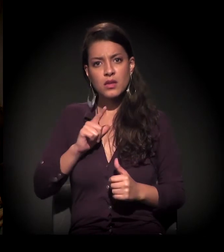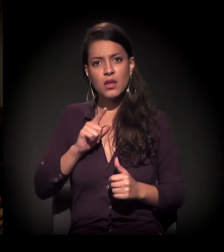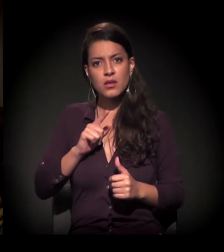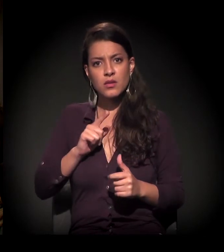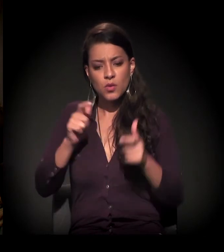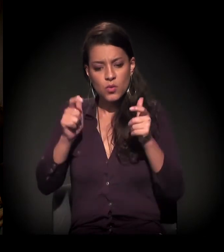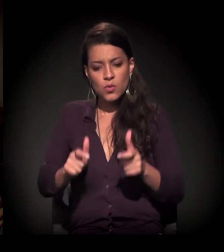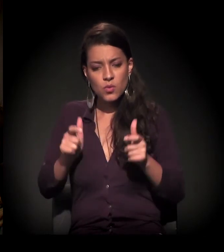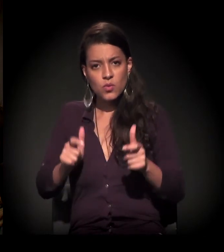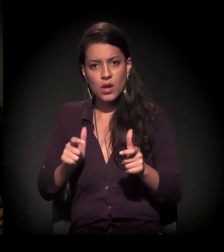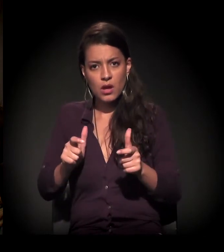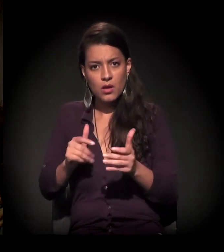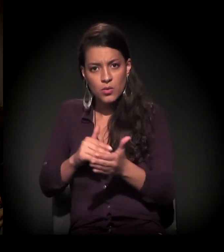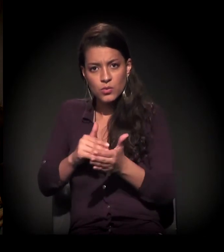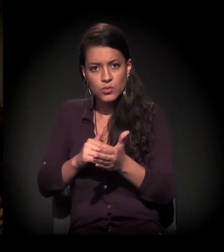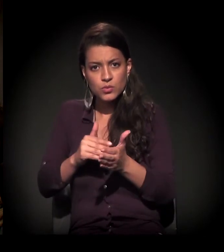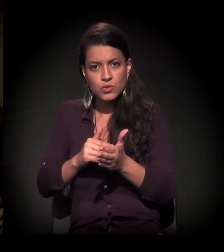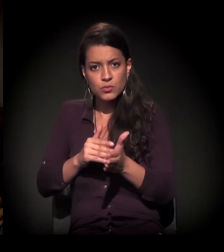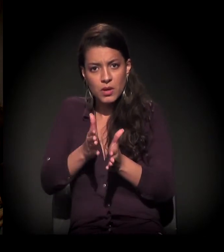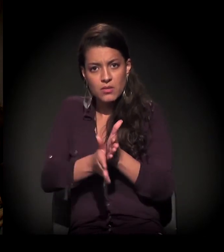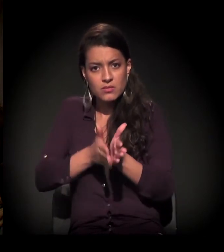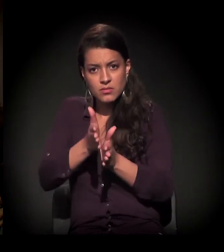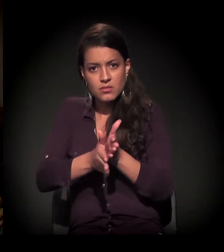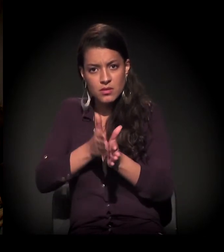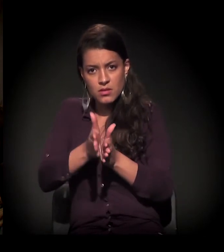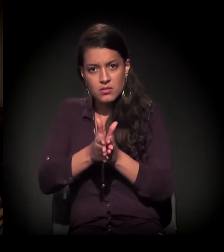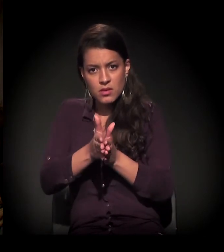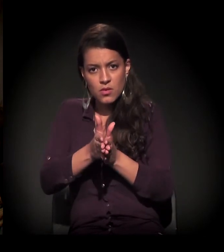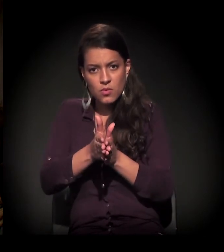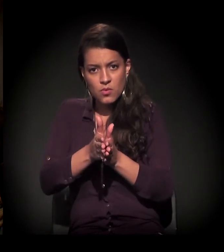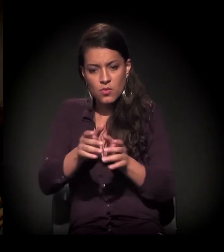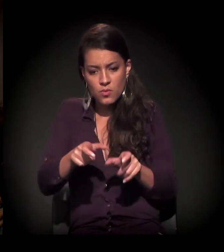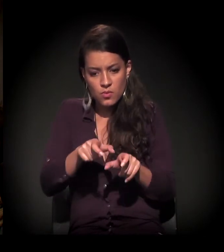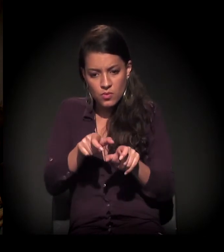da última estação para dentro da linha do trem,